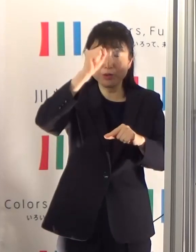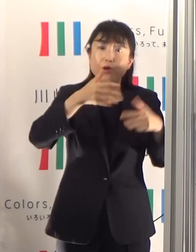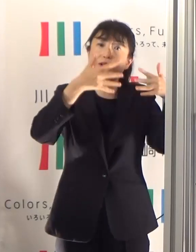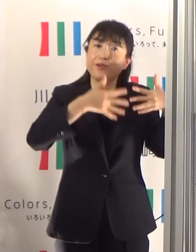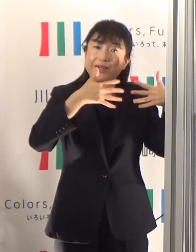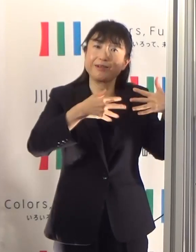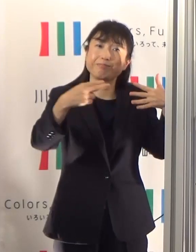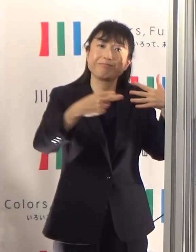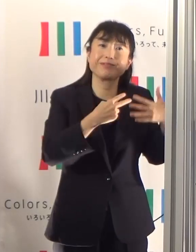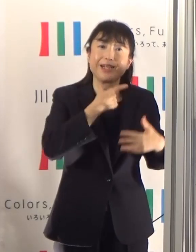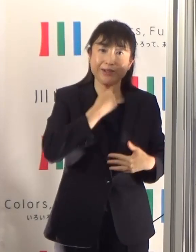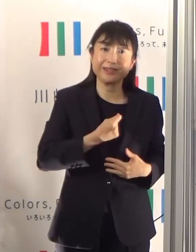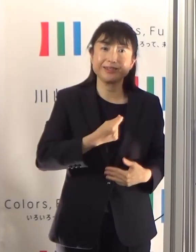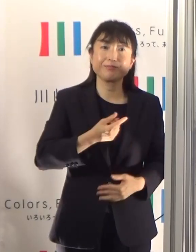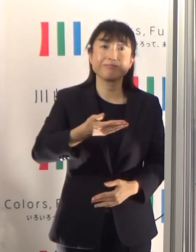御覧ください